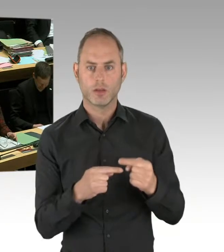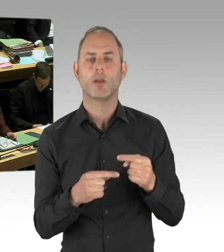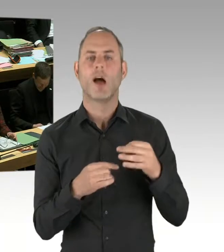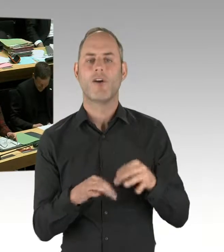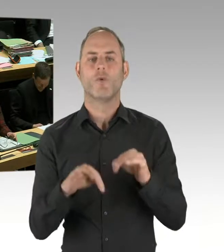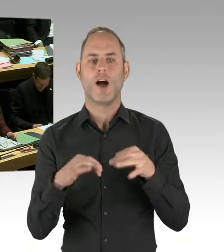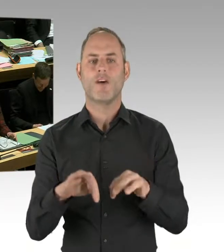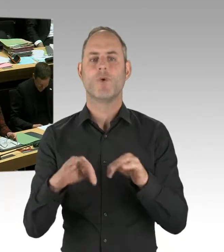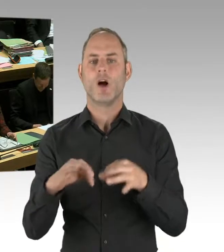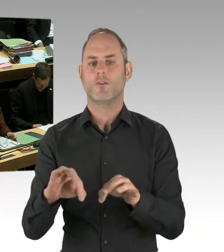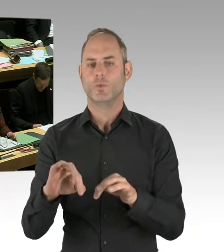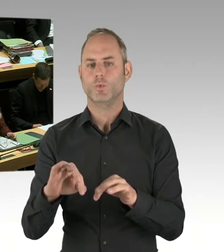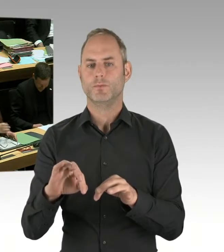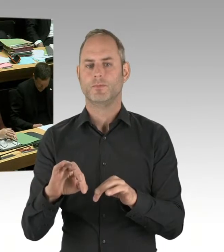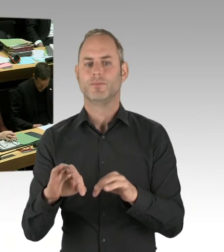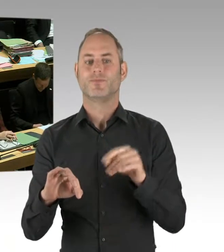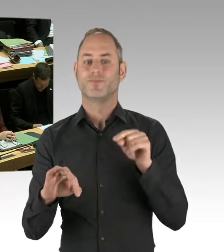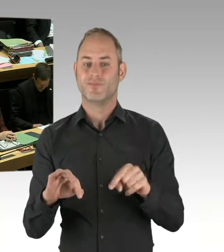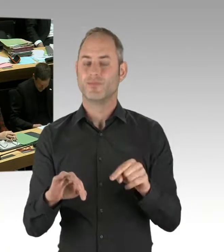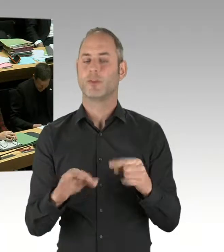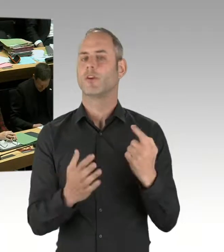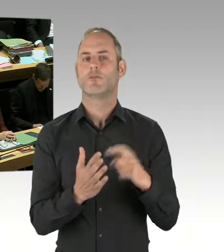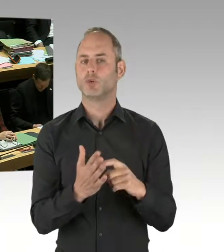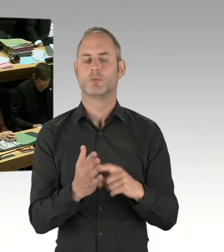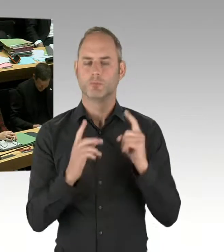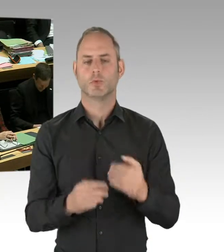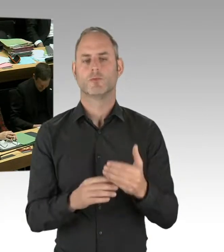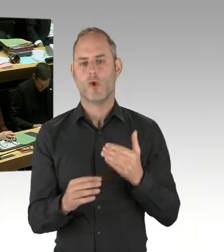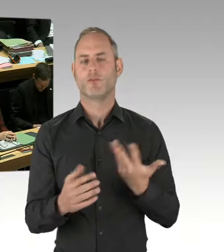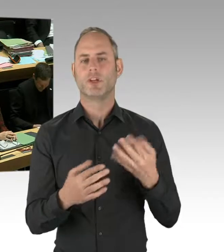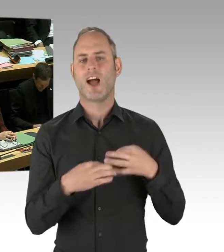Ich sag mal, bisher gab es die von Kritikern befürchteten